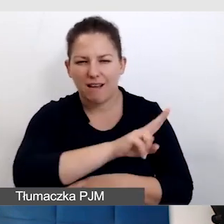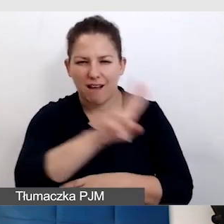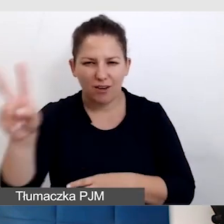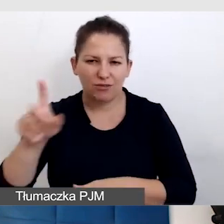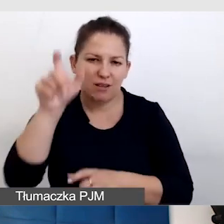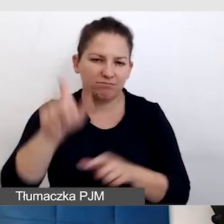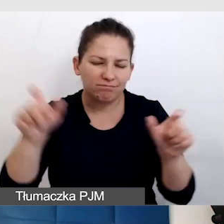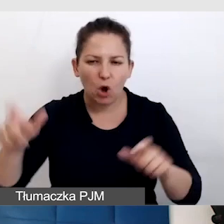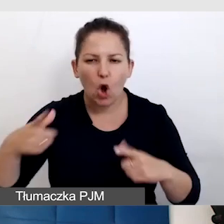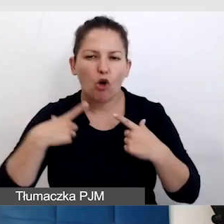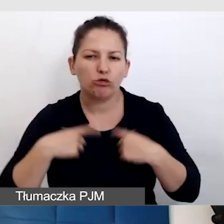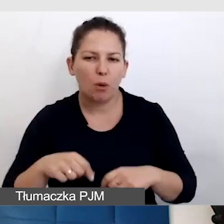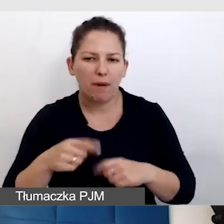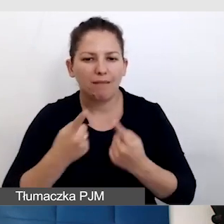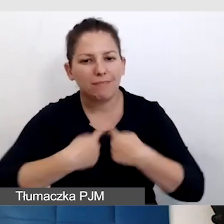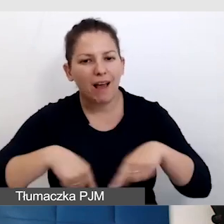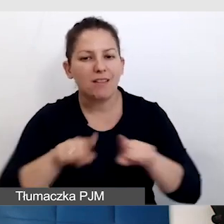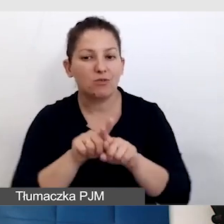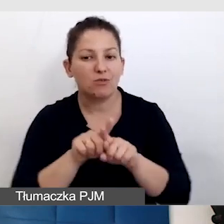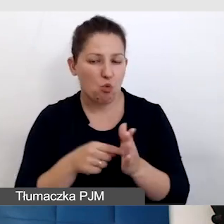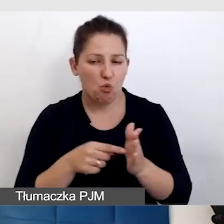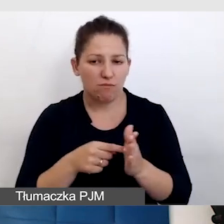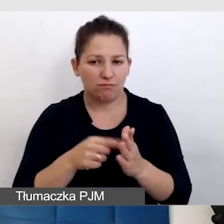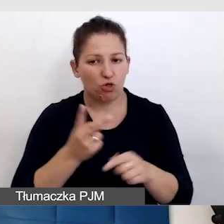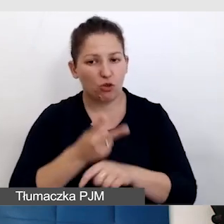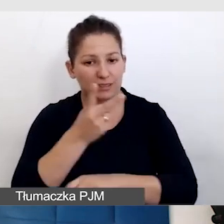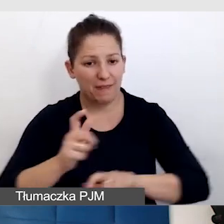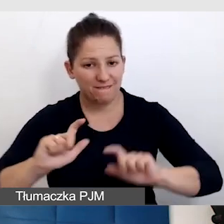która realizuje dostępne wydarzenia online.